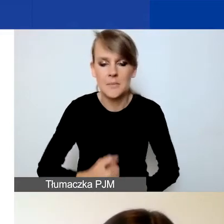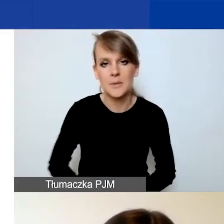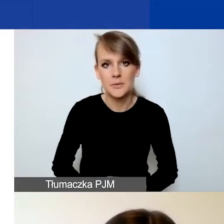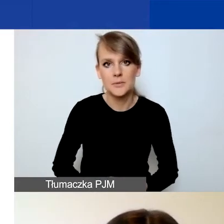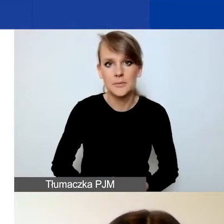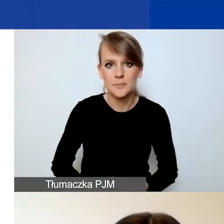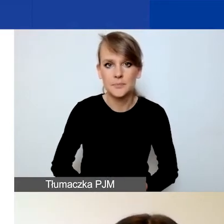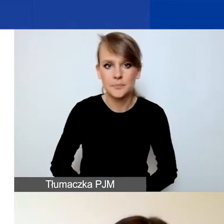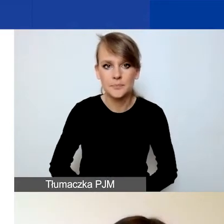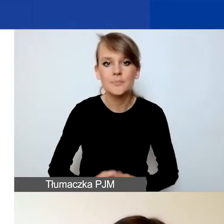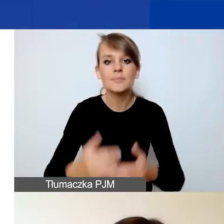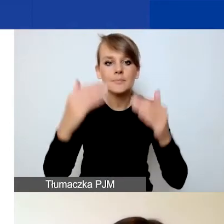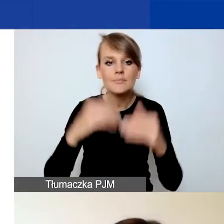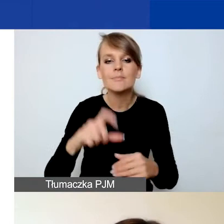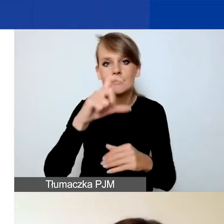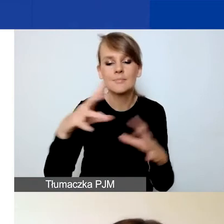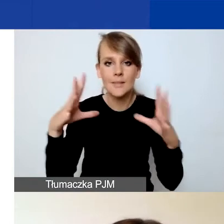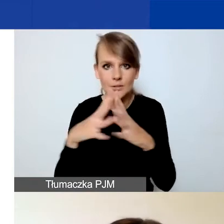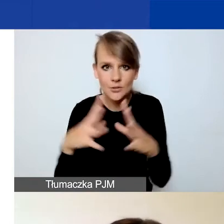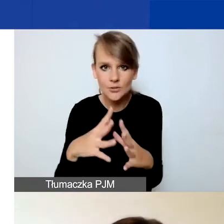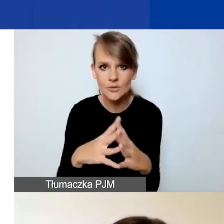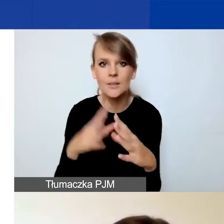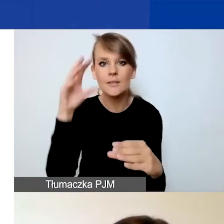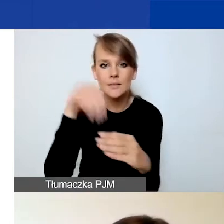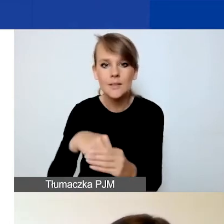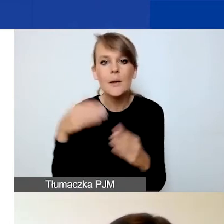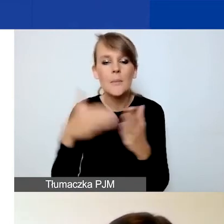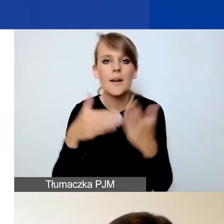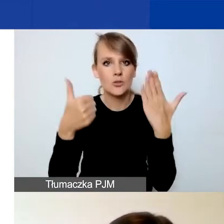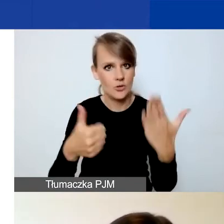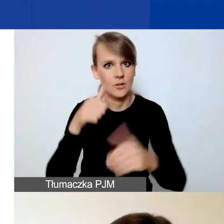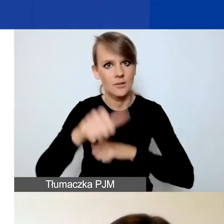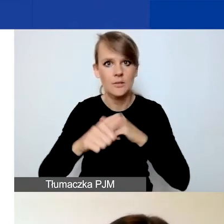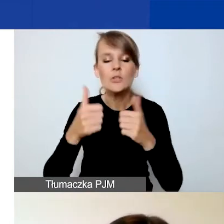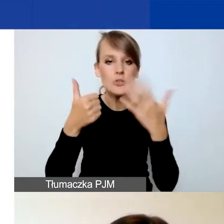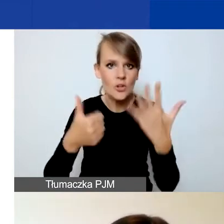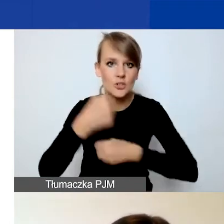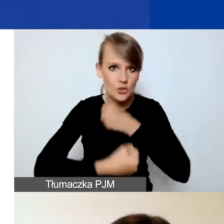W punkcie C.10 mamy maksimum sześć działań, o czym już powiedziałam.